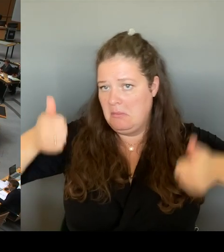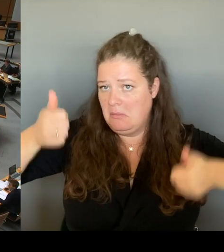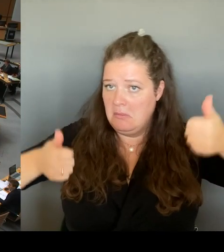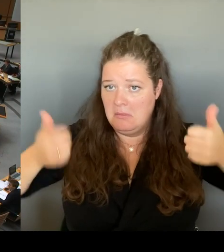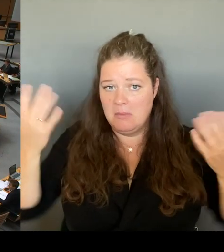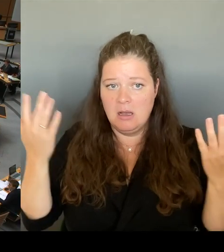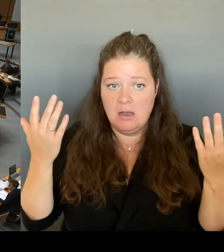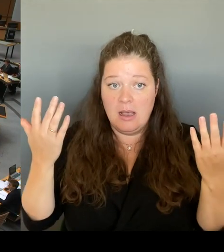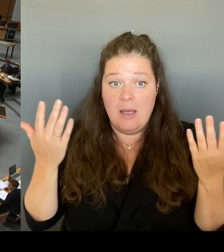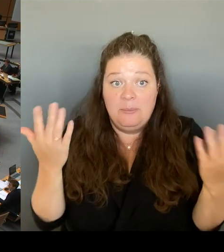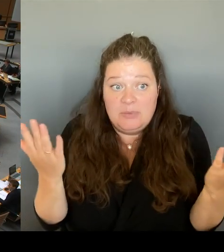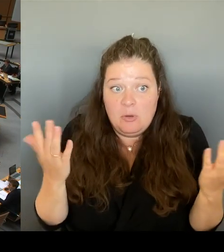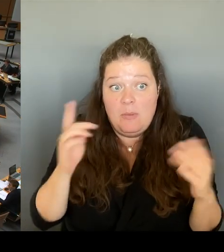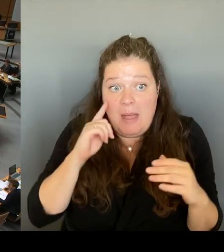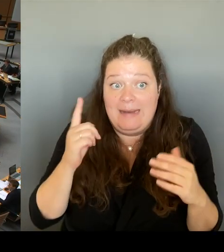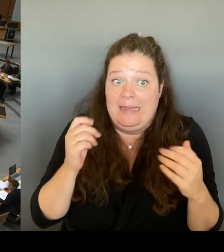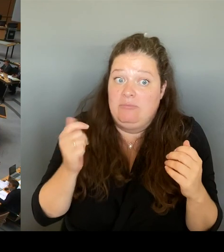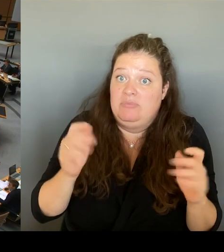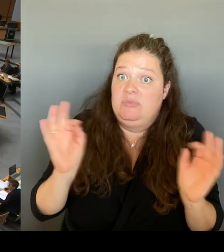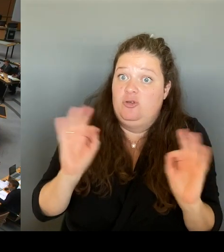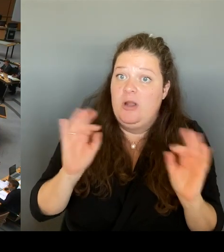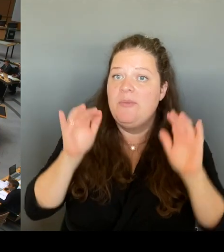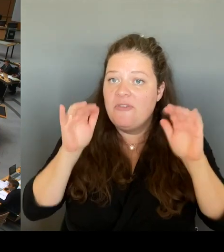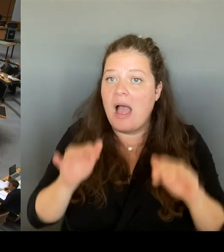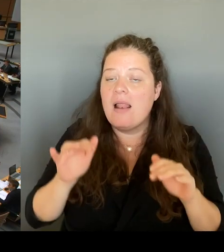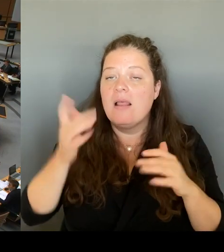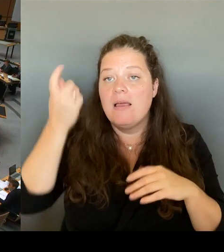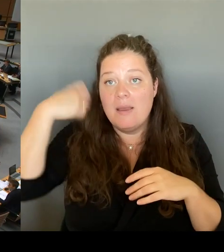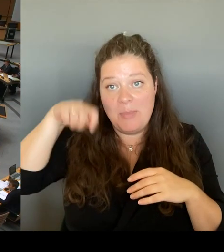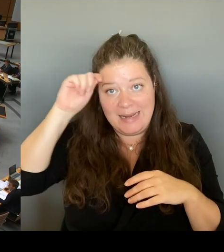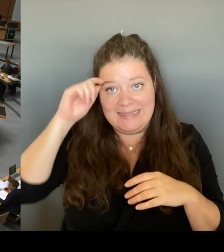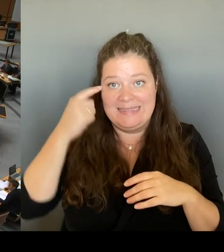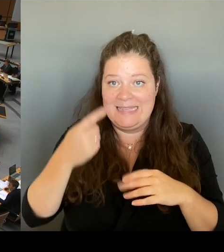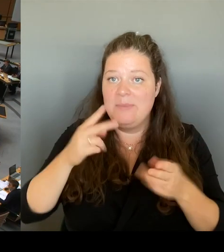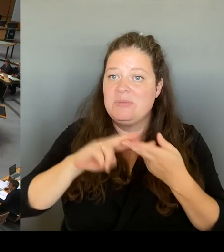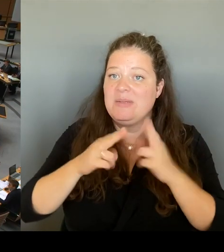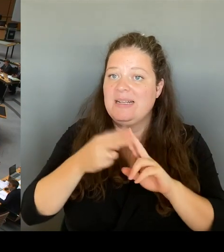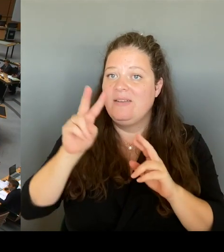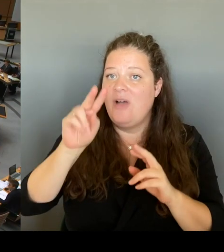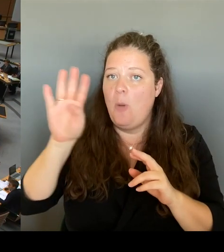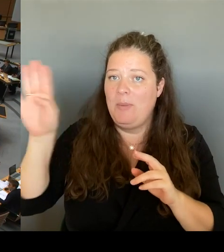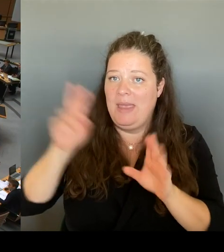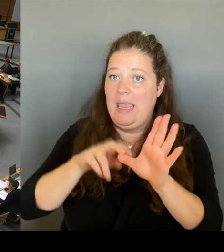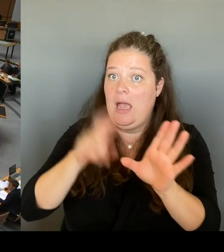die Mitgliedschaft im VBW verliert, um das 29 € Ticket auch als Einzellösung durchzusetzen?(Rednerwechsel)